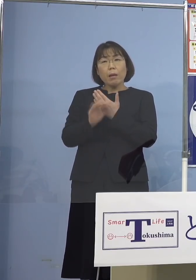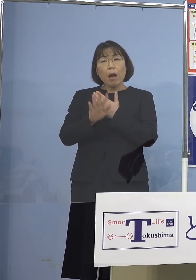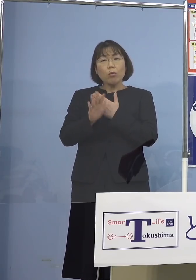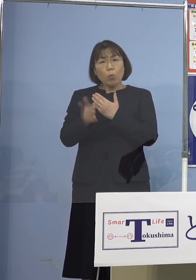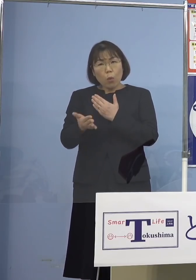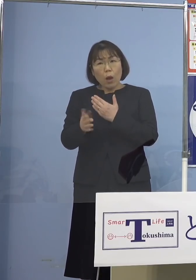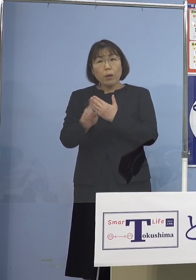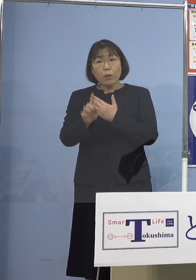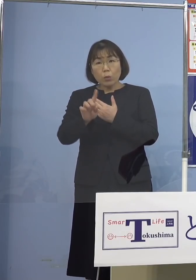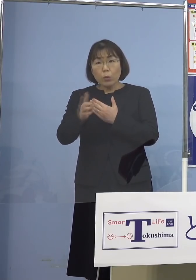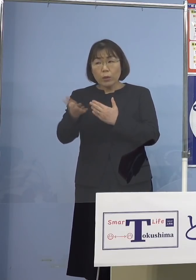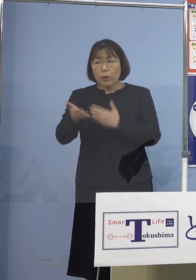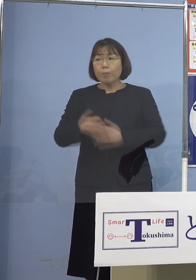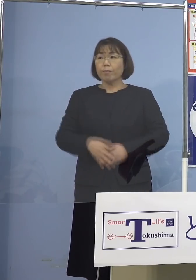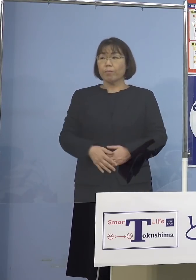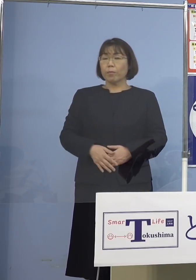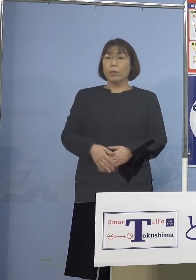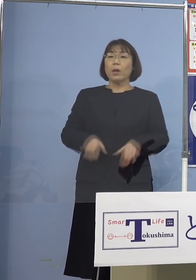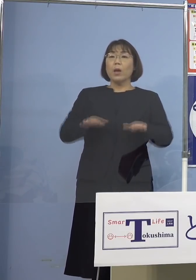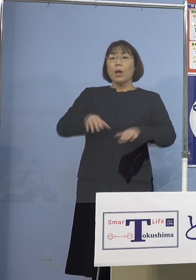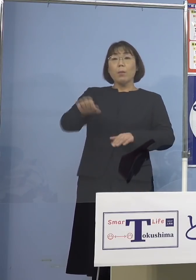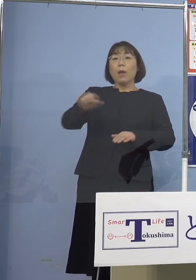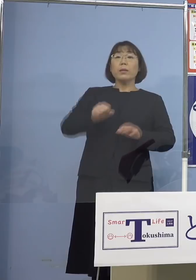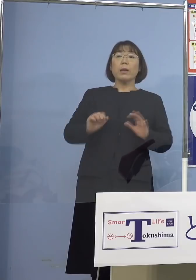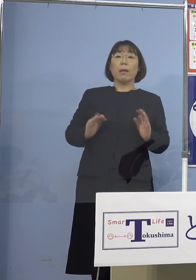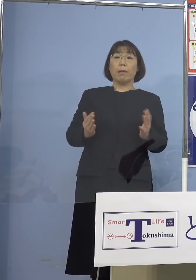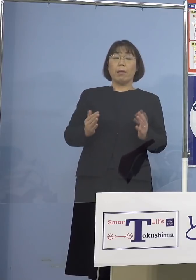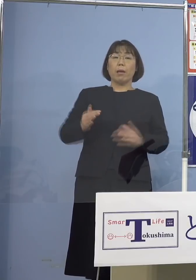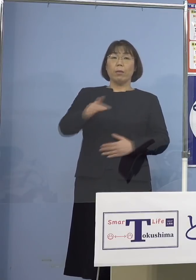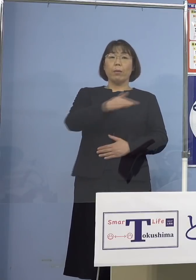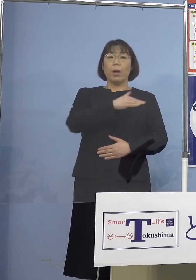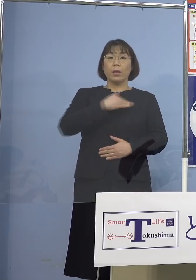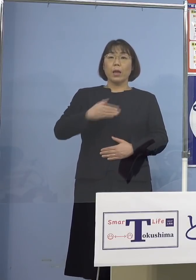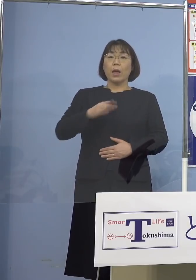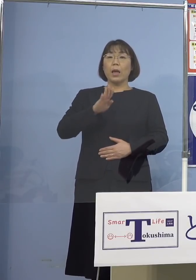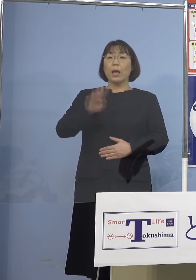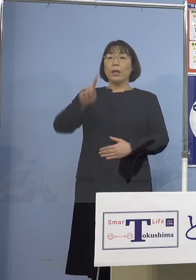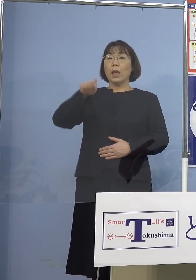（知事） 今の段階で把握はしていないのと 我々として今、ゲノム解析 次世代シーケンサー